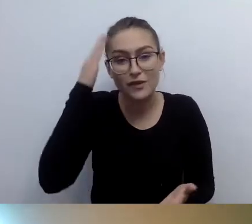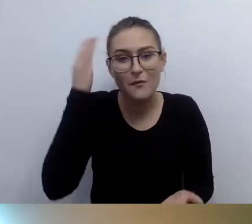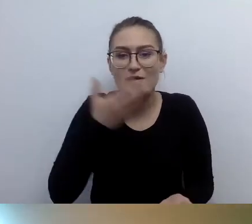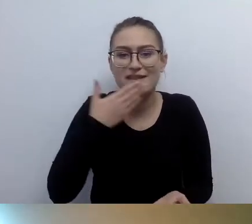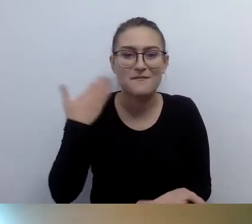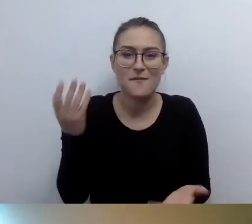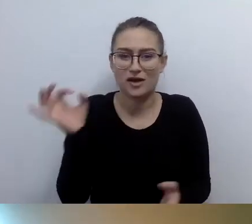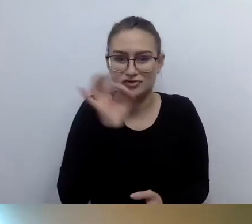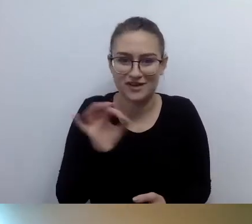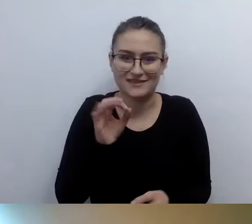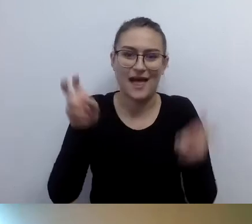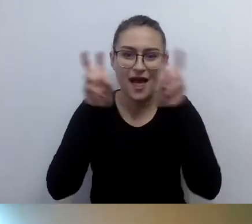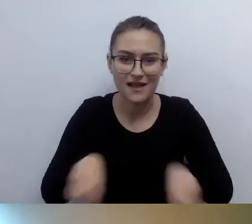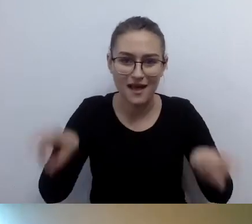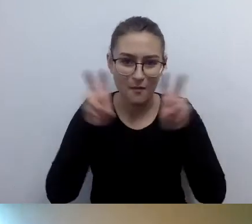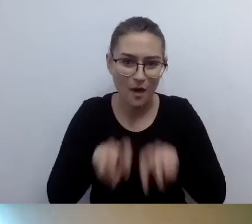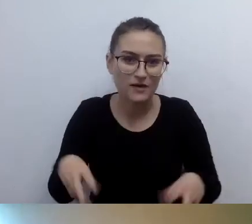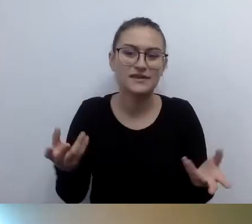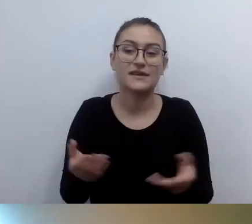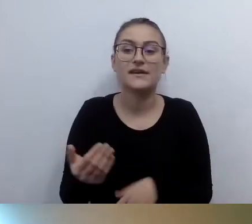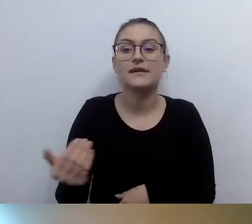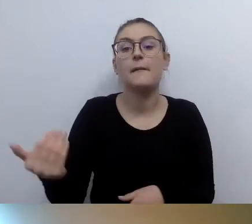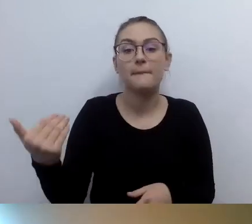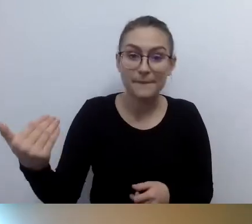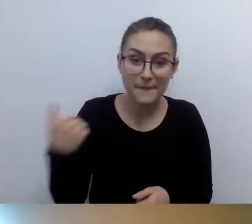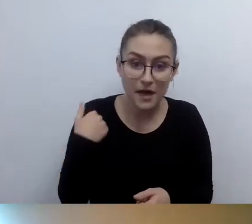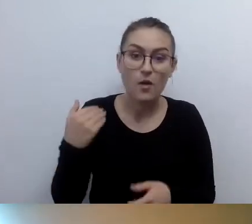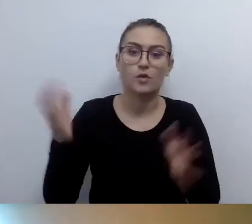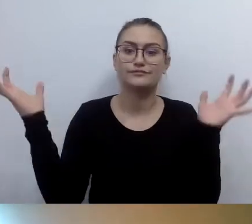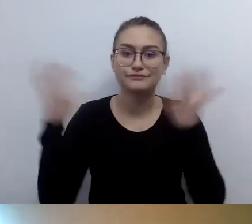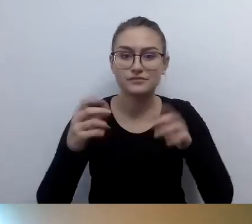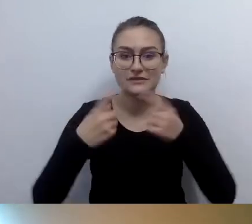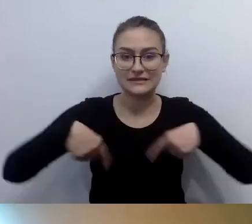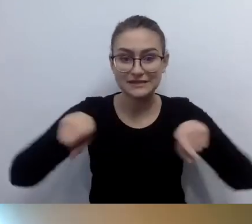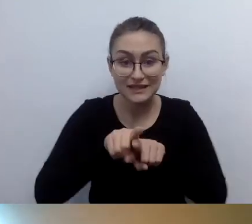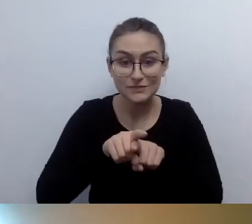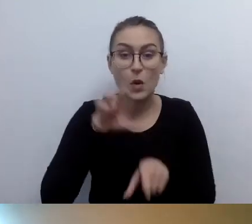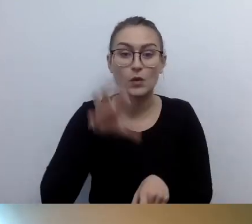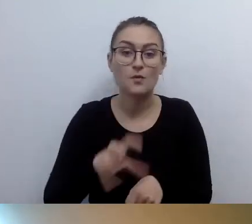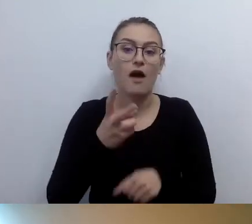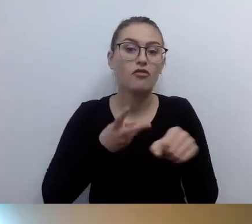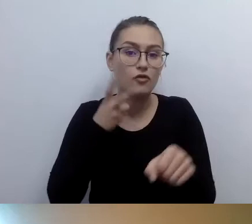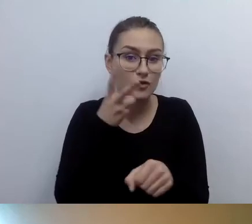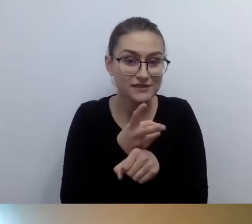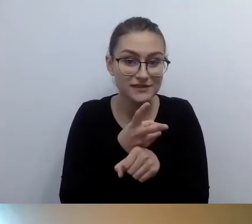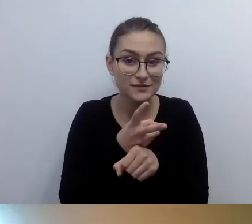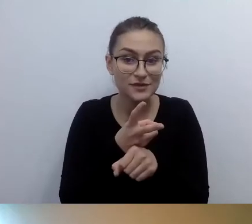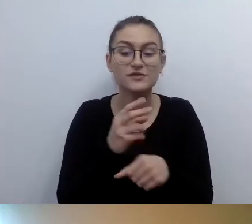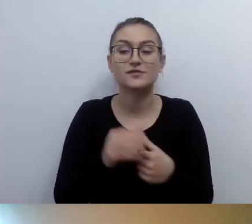Spotkał się zespół do spraw dostępności pracujący pod pieczą koordynatora.